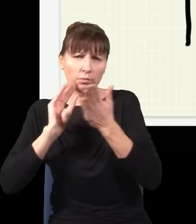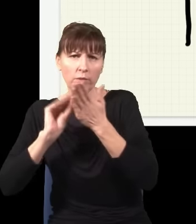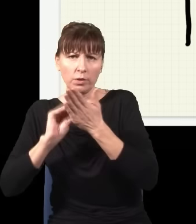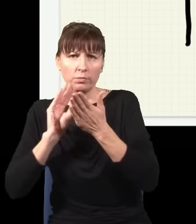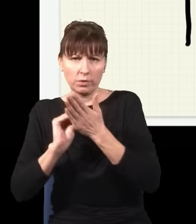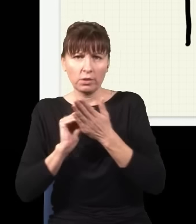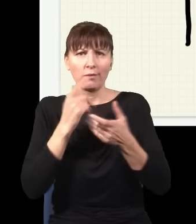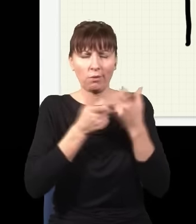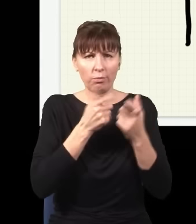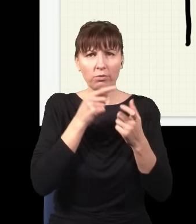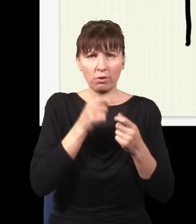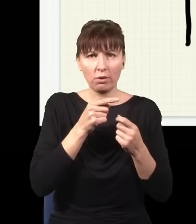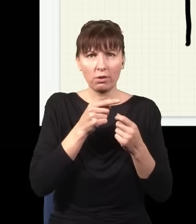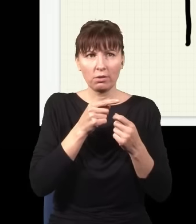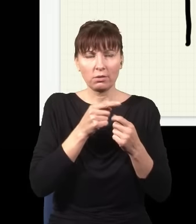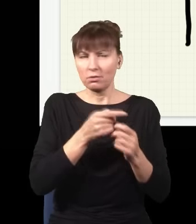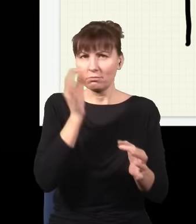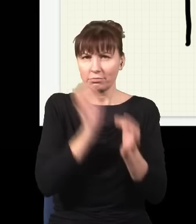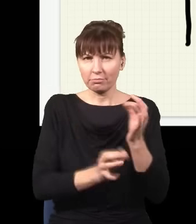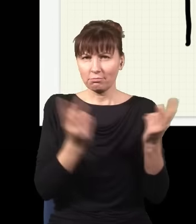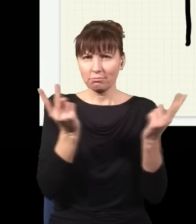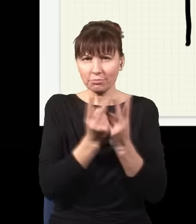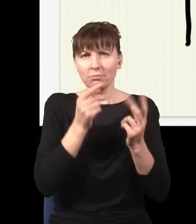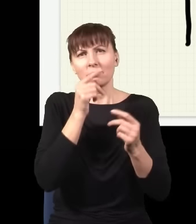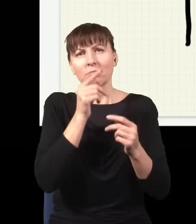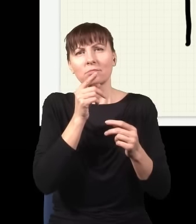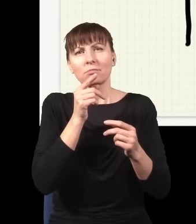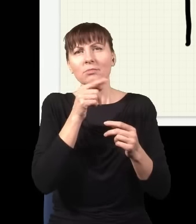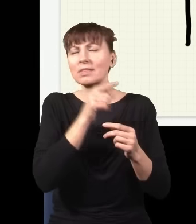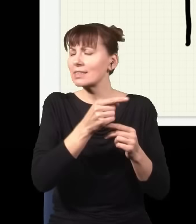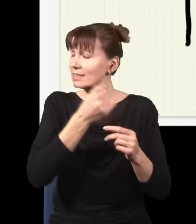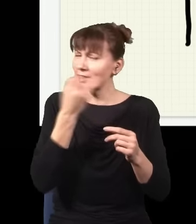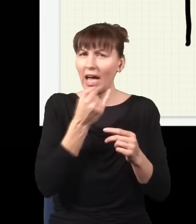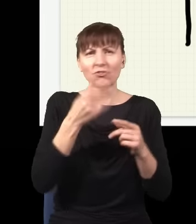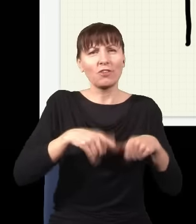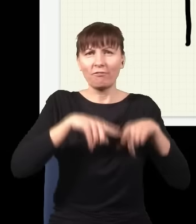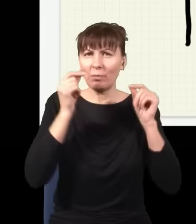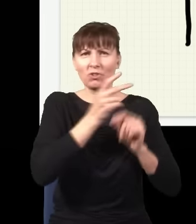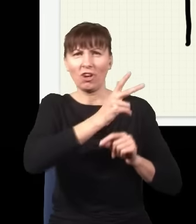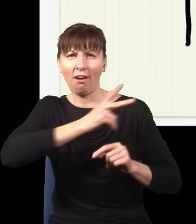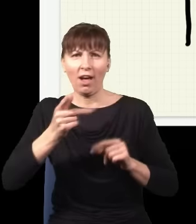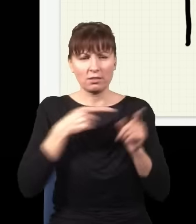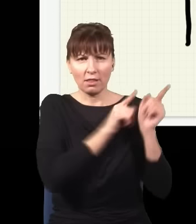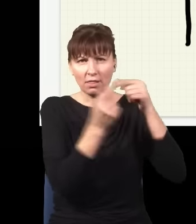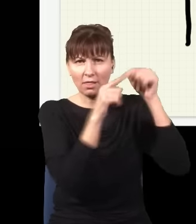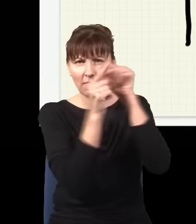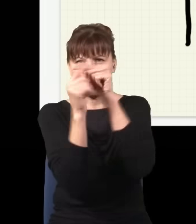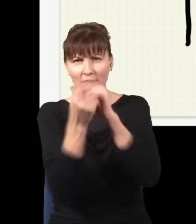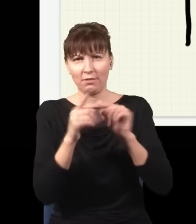tego typu histogram, to on będzie dokładnie taki, jak gdyby foton szedł każdą możliwą, najdzikszą nawet drogą. I teraz to ma ciekawą konsekwencję, dlatego że jak